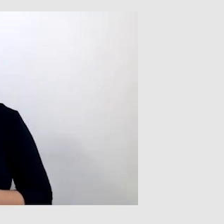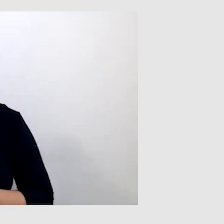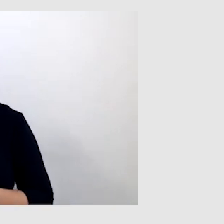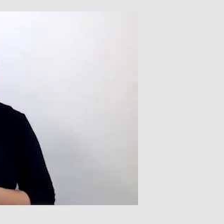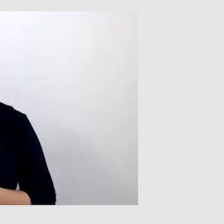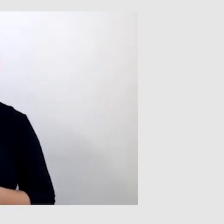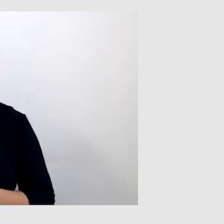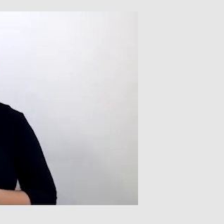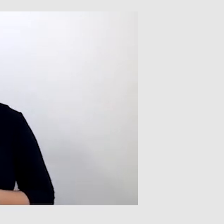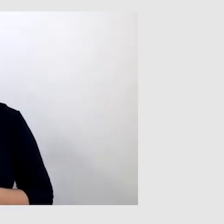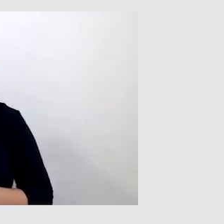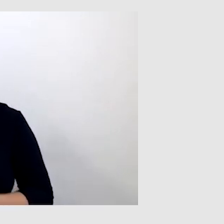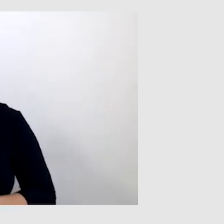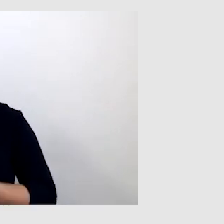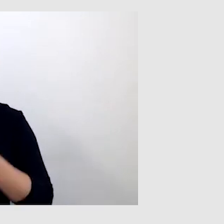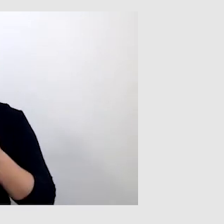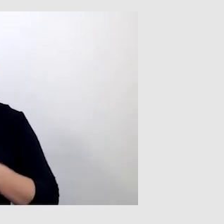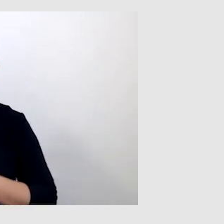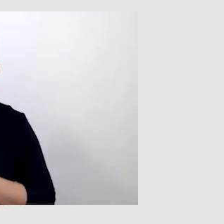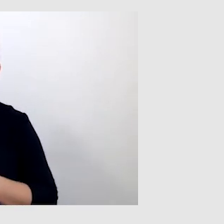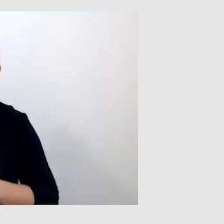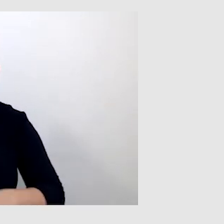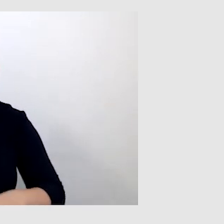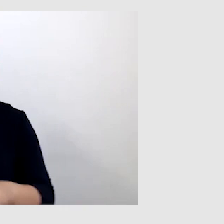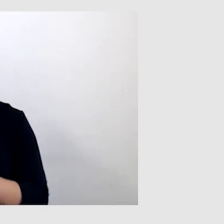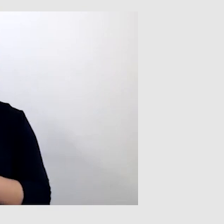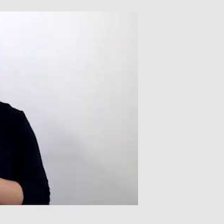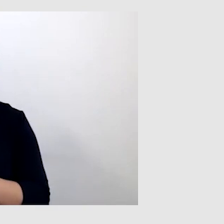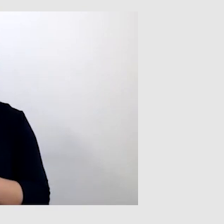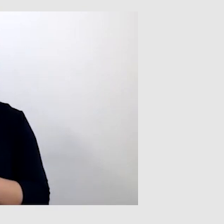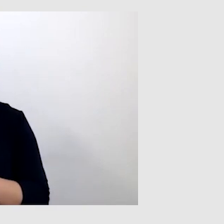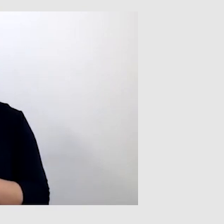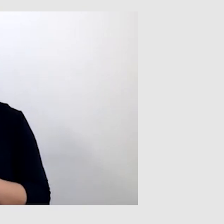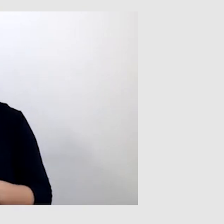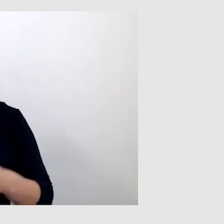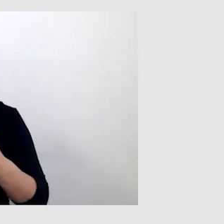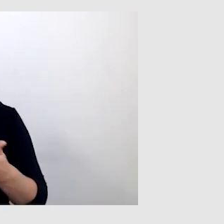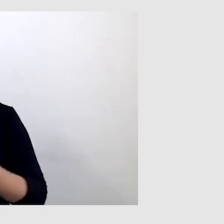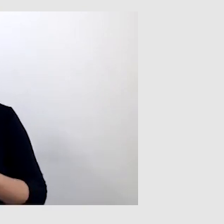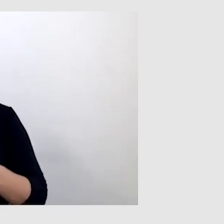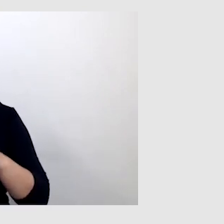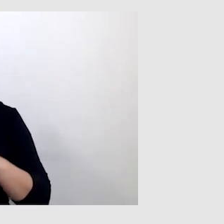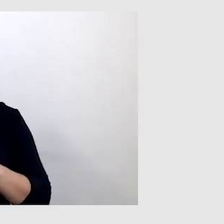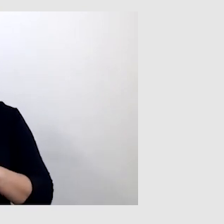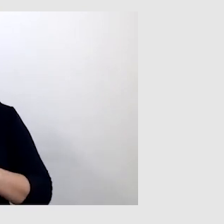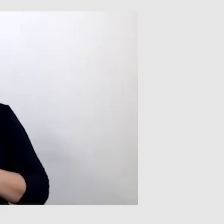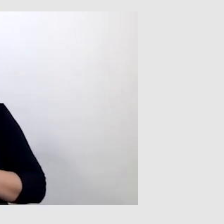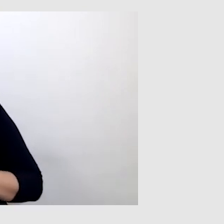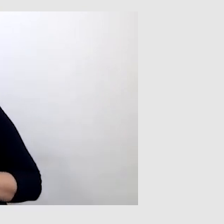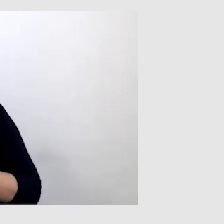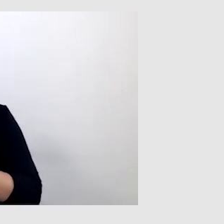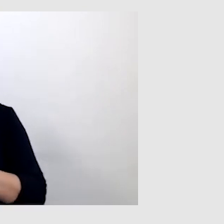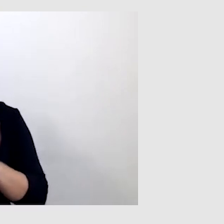czy korzystasz z napisów automatycznych, np. na Teams albo w aplikacji?